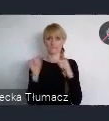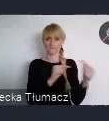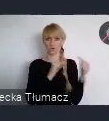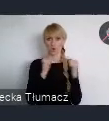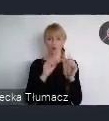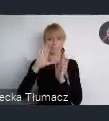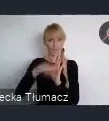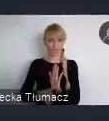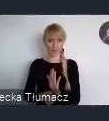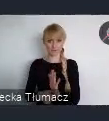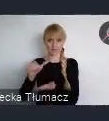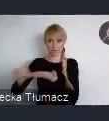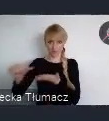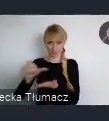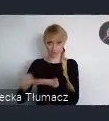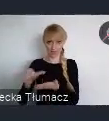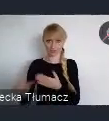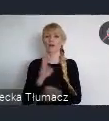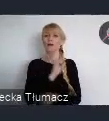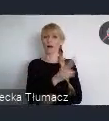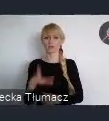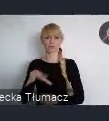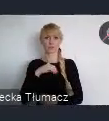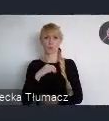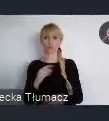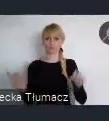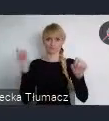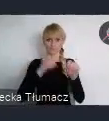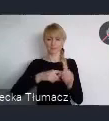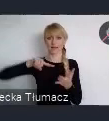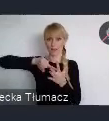Każdy może to zrobić on-line do 22 czerwca.